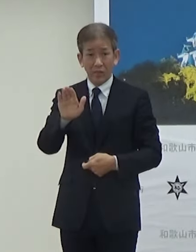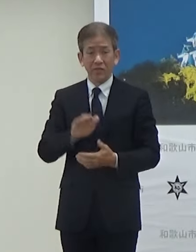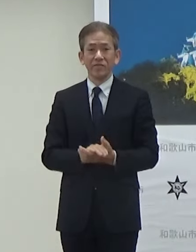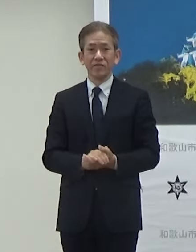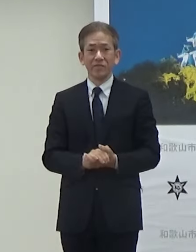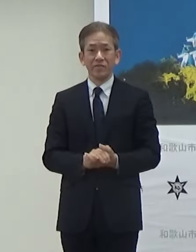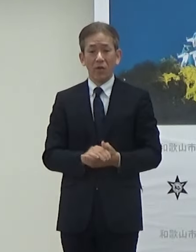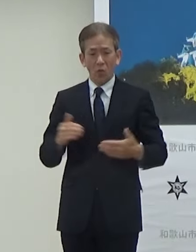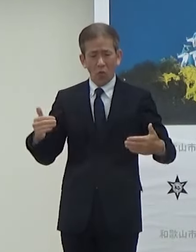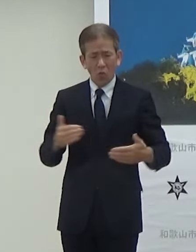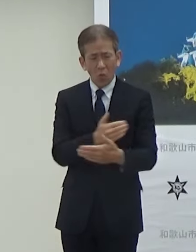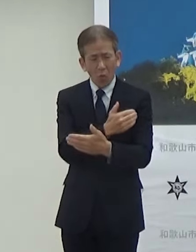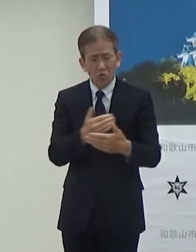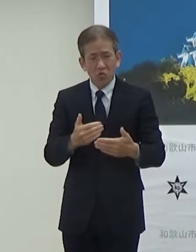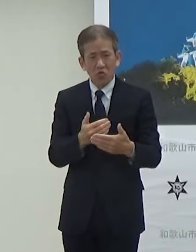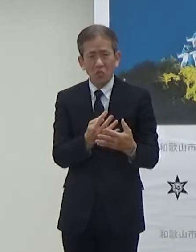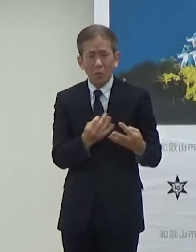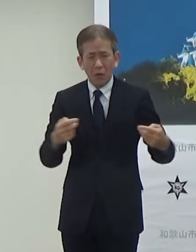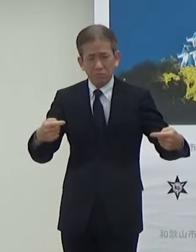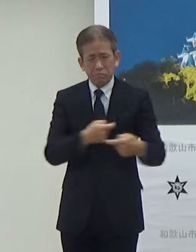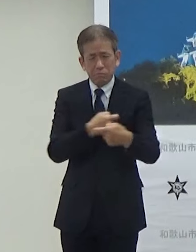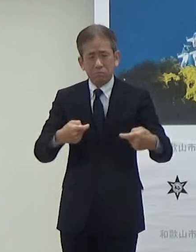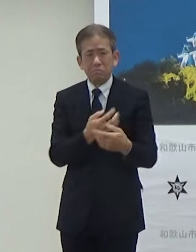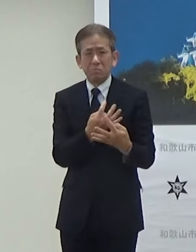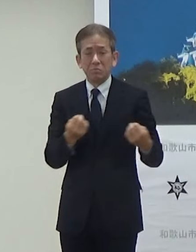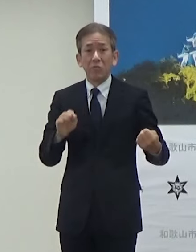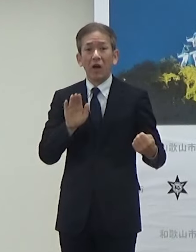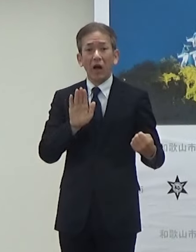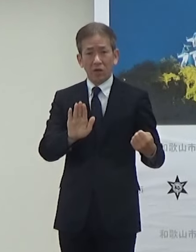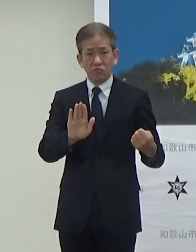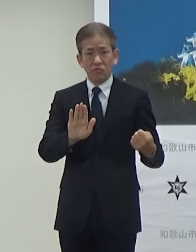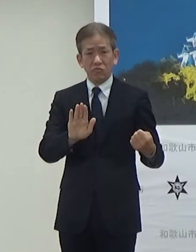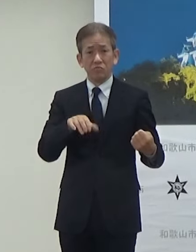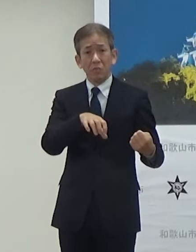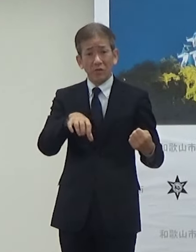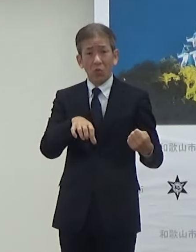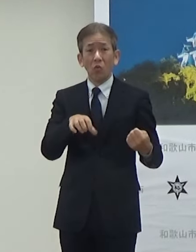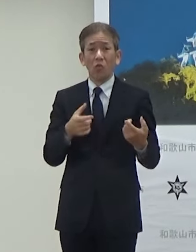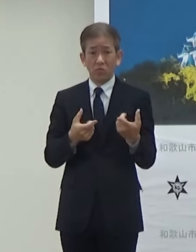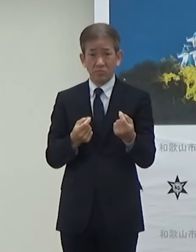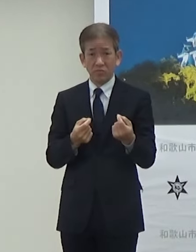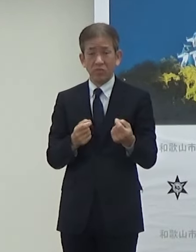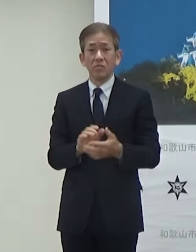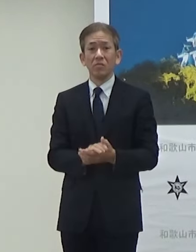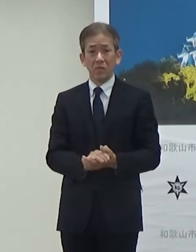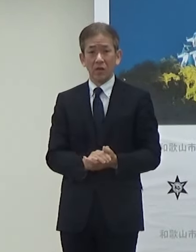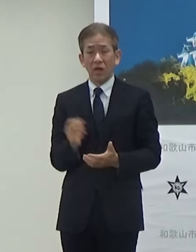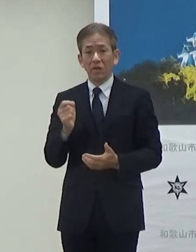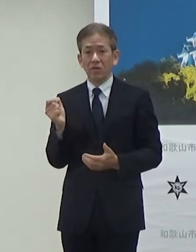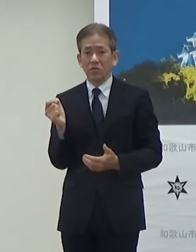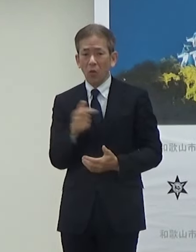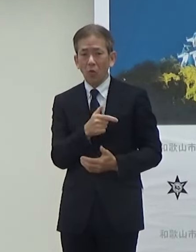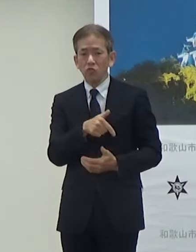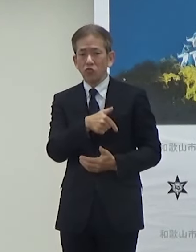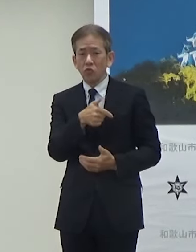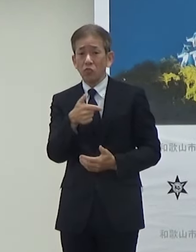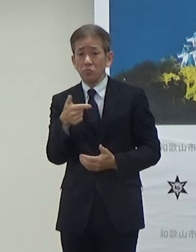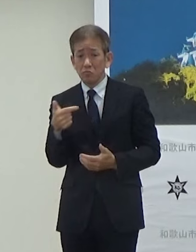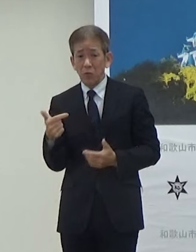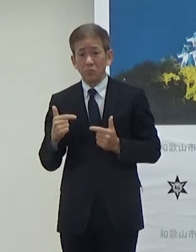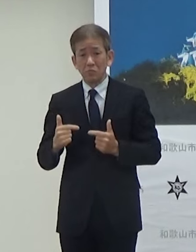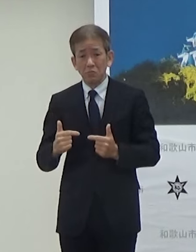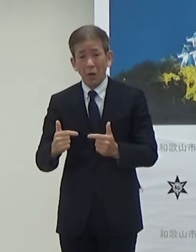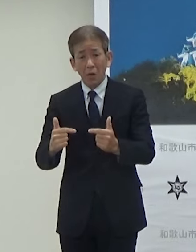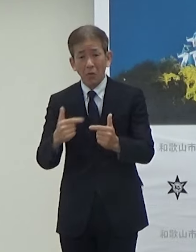交通量も多いところなんですけども速度をうまく使ってやりたいと思っています